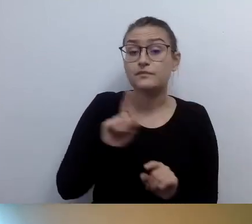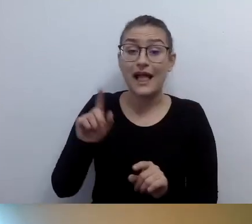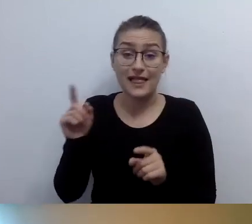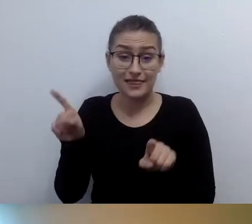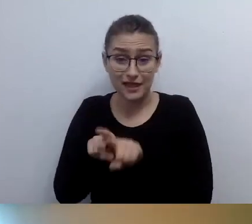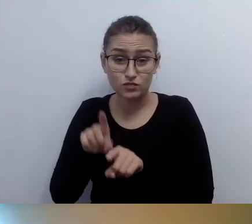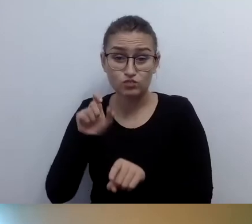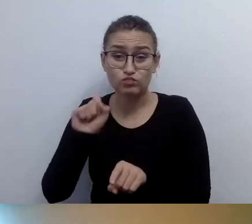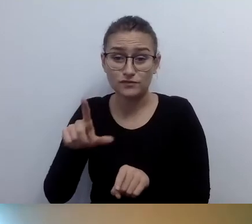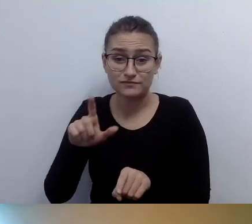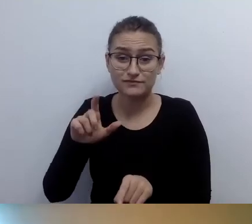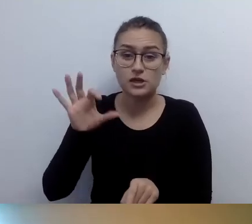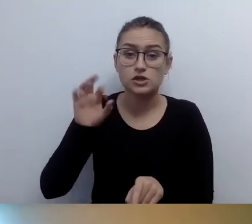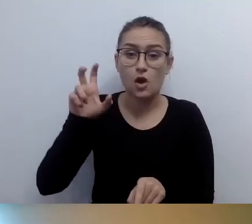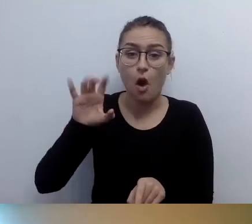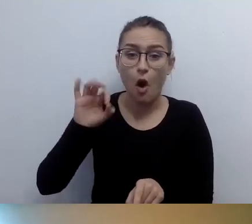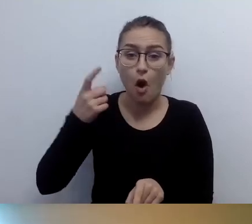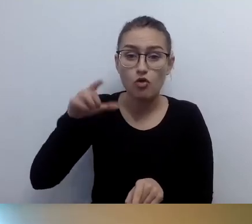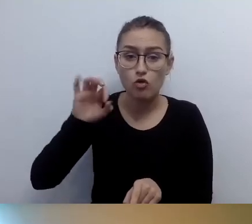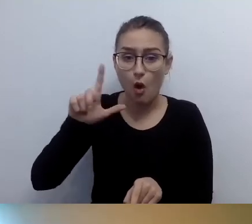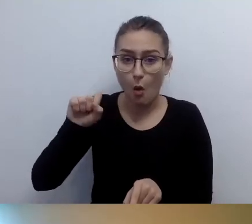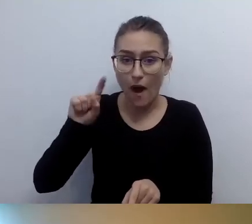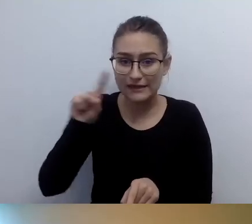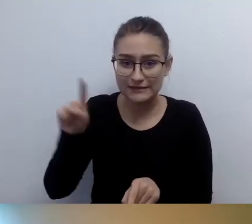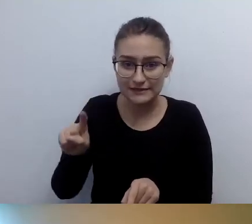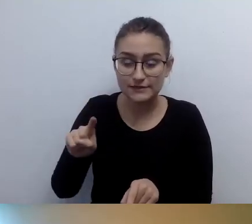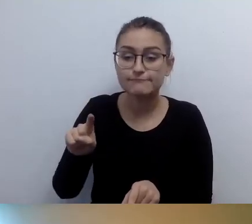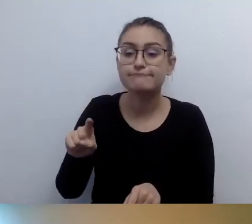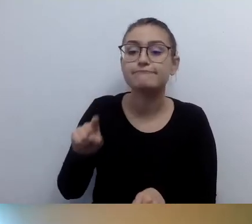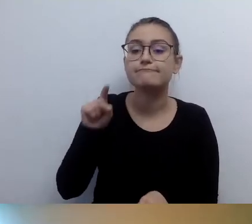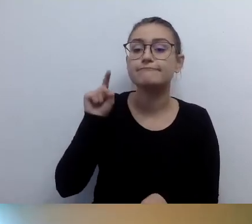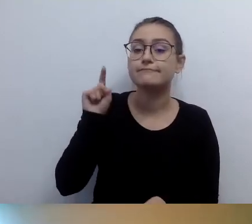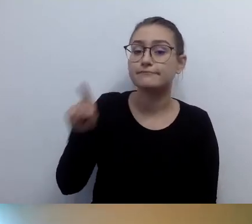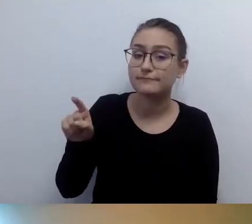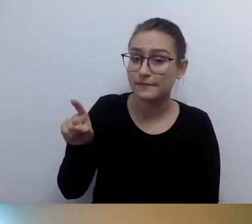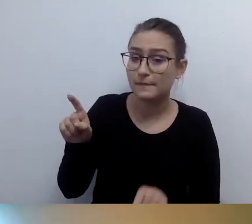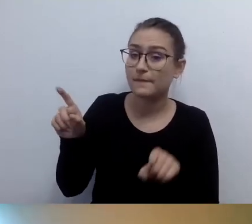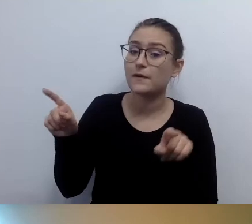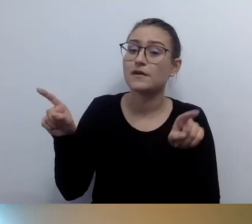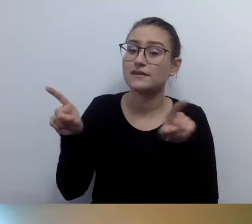To jest rozwiązanie, które funkcjonuje. Być może te osoby mają schodołaz w swojej przestrzeni prywatnej.